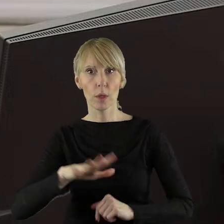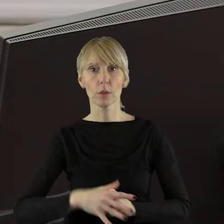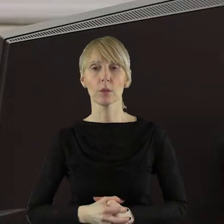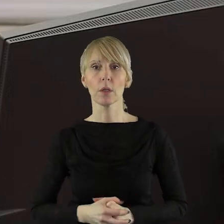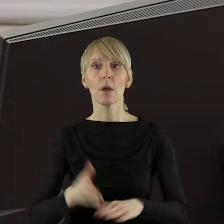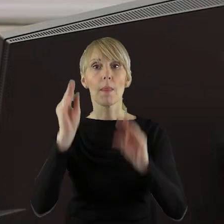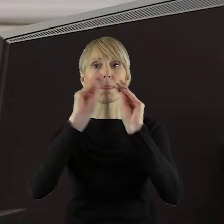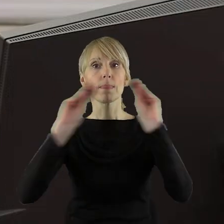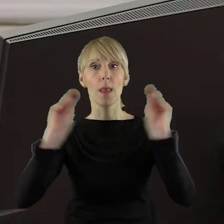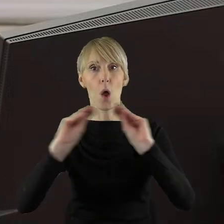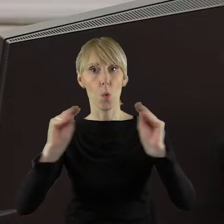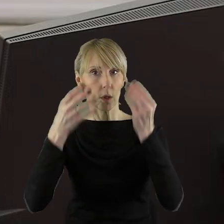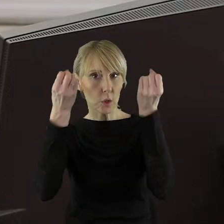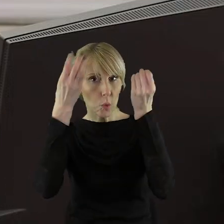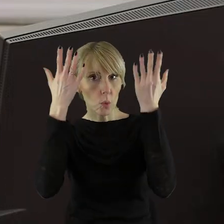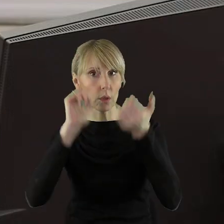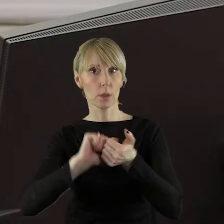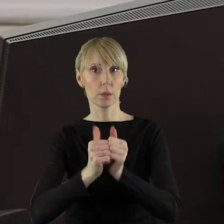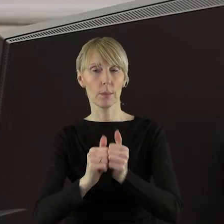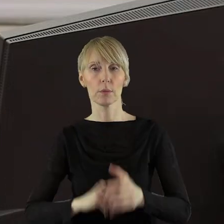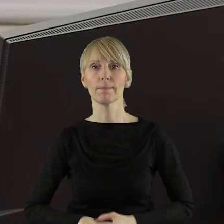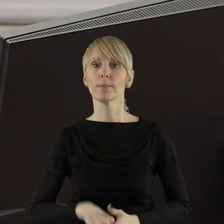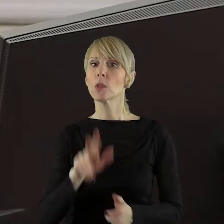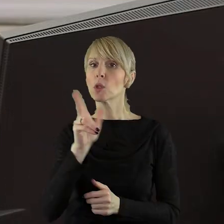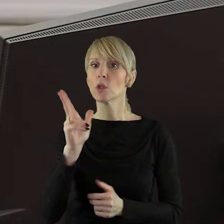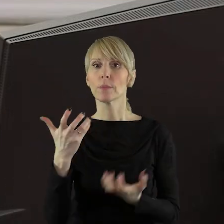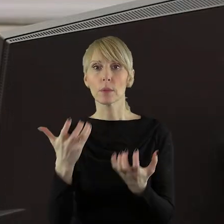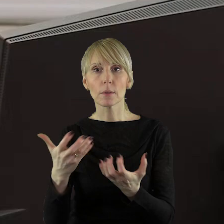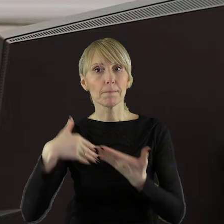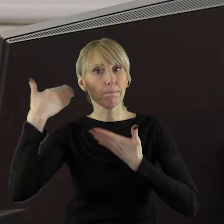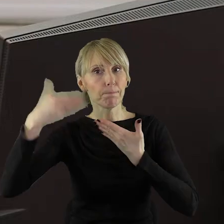Komisję Nauki, Kultury i Sportu. Czy ktoś z Państwa Radnych chciałby zabrać głos